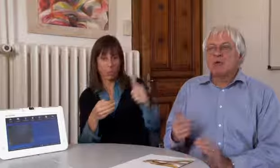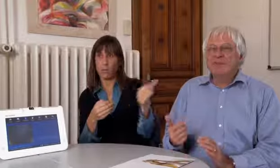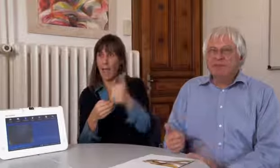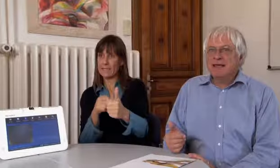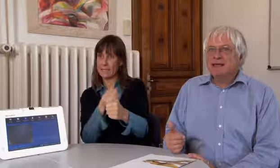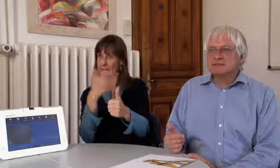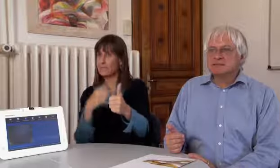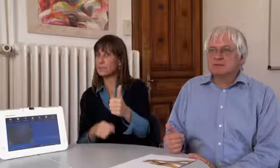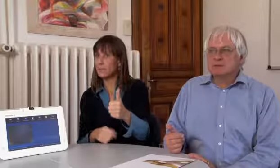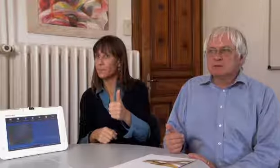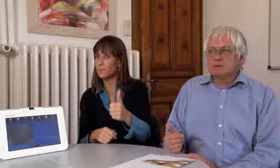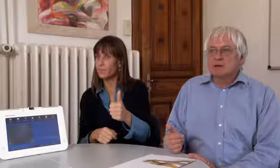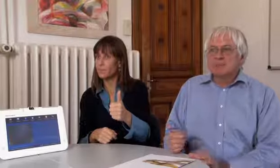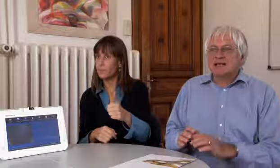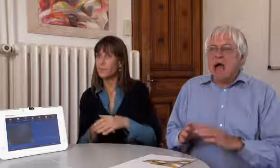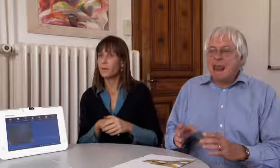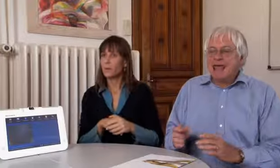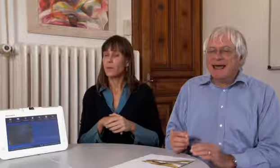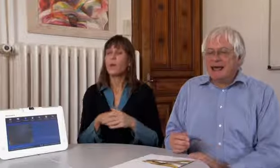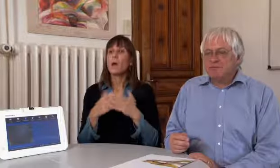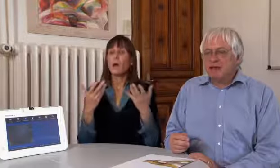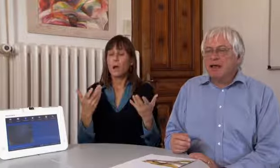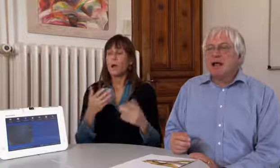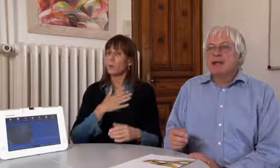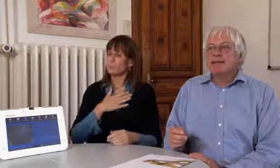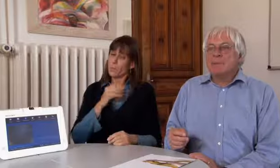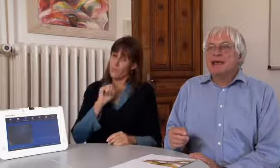können diese eingesetzt werden.